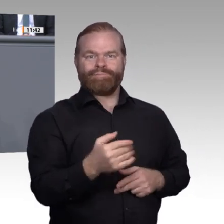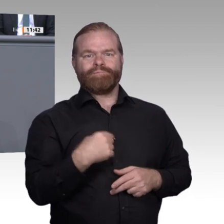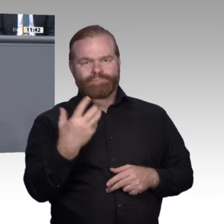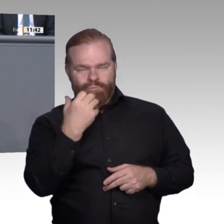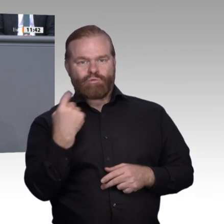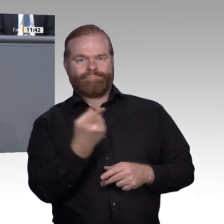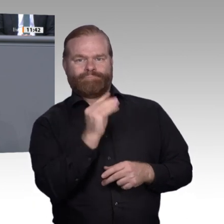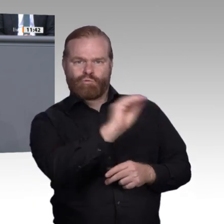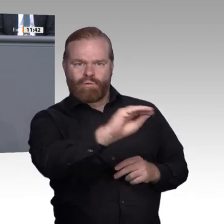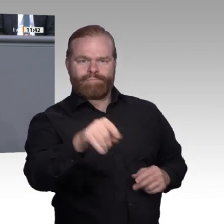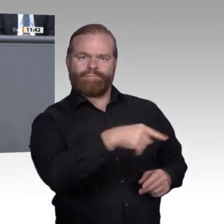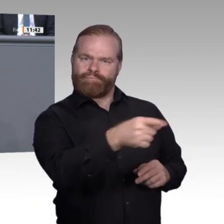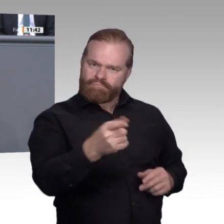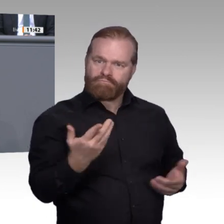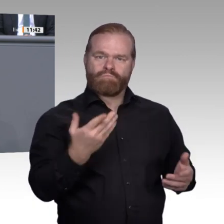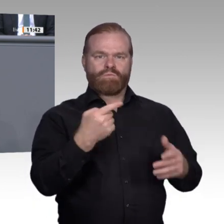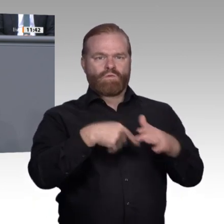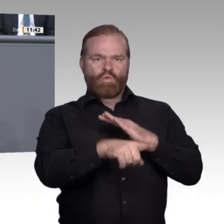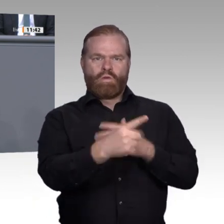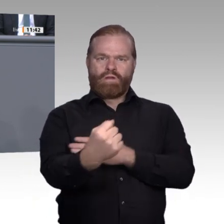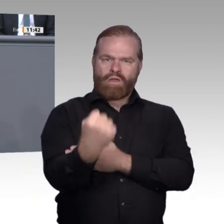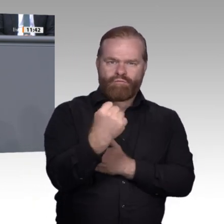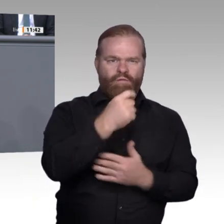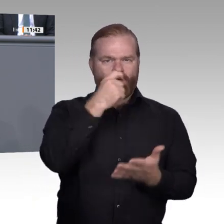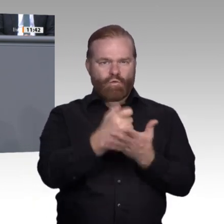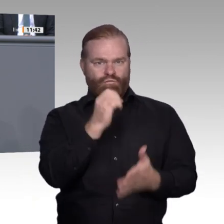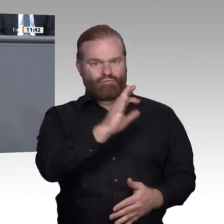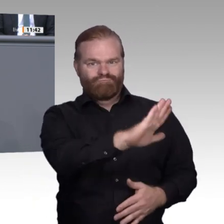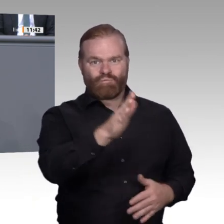den Boden, das Licht und die Luft, um sich zu entwickeln. Ja, und Dünger braucht es